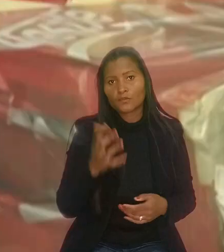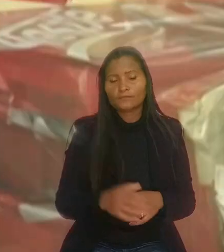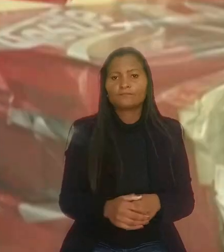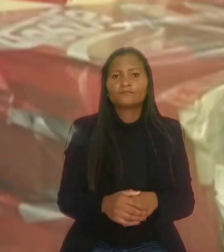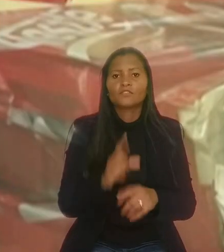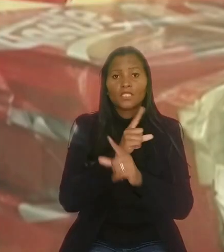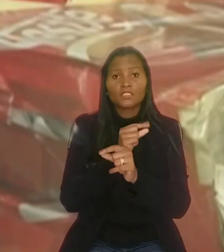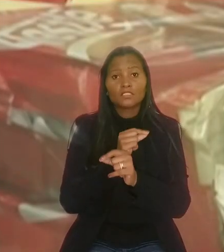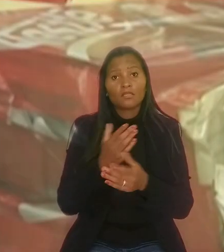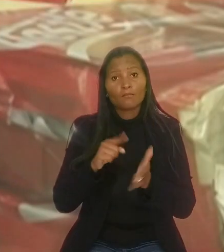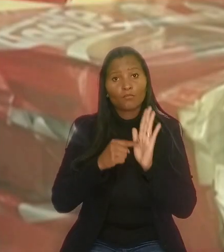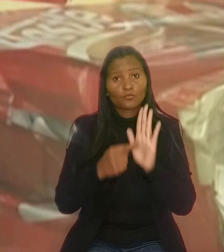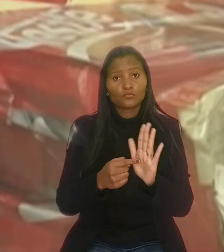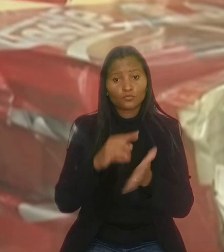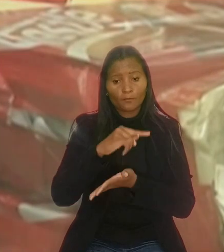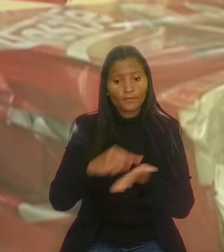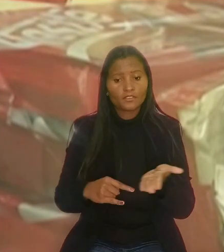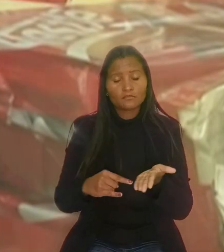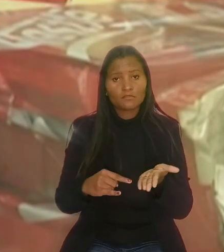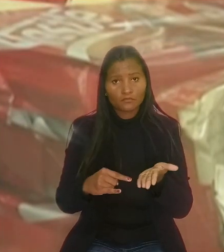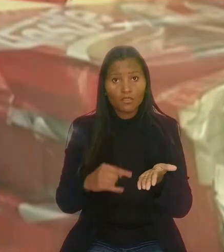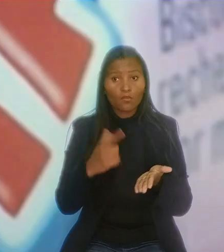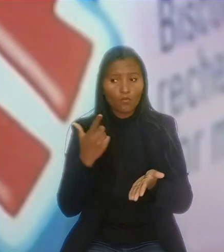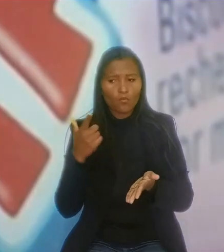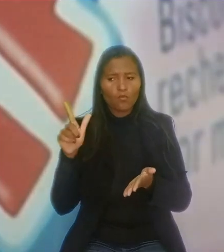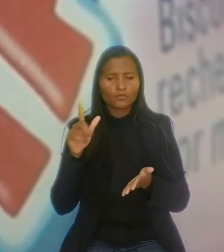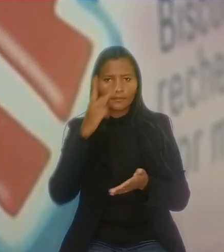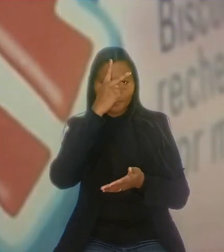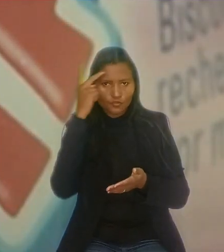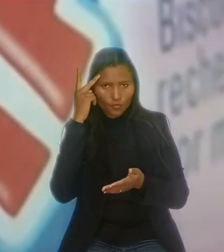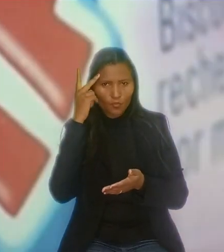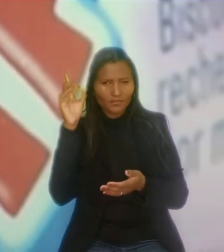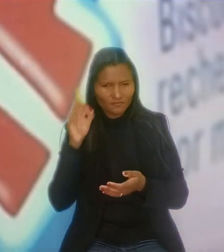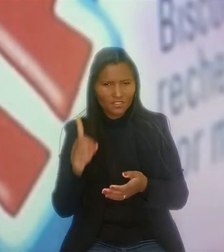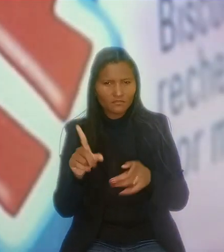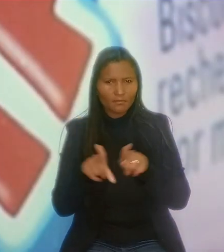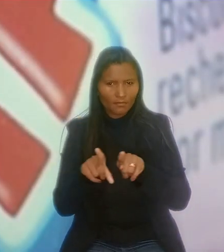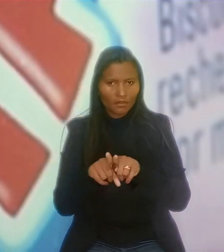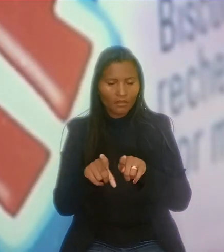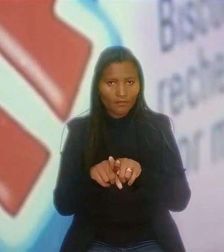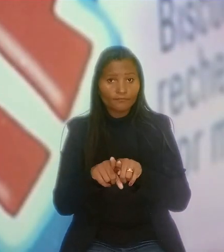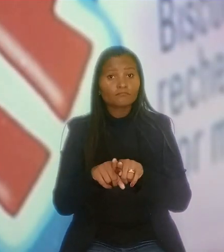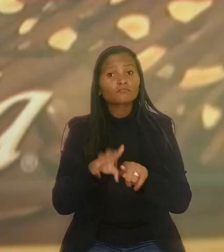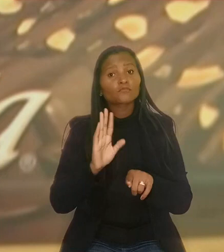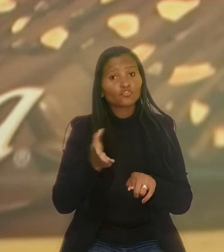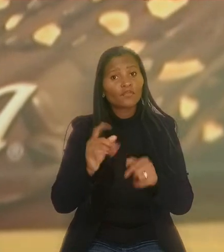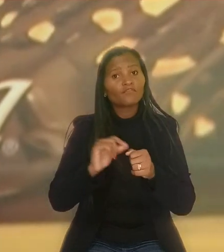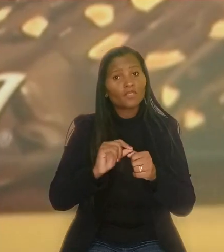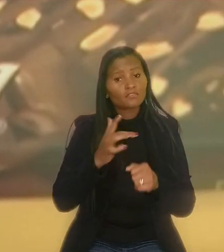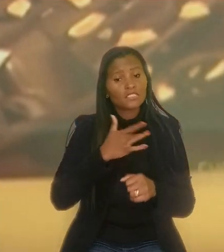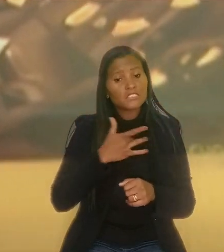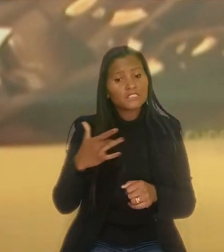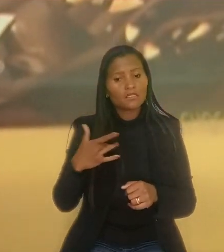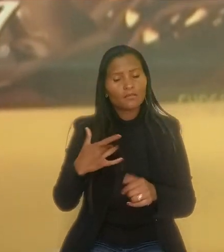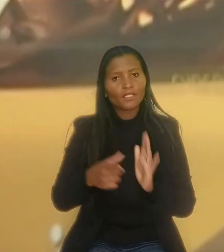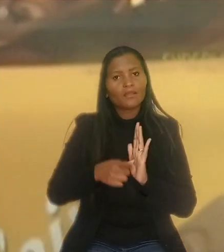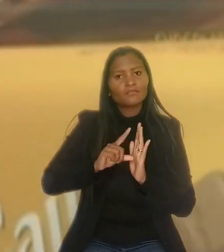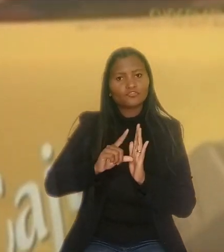A Nestlé apresentou documentação demonstrando que um outro empregado, nas mesmas condições do consultor, havia se submetido a exames pré-admissionais.